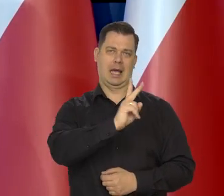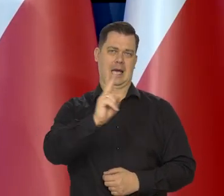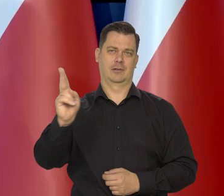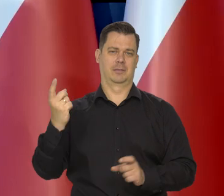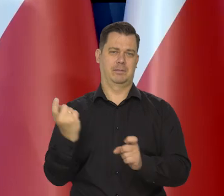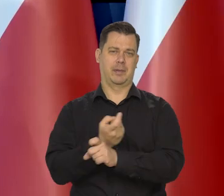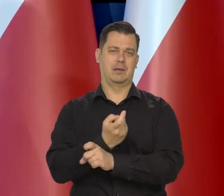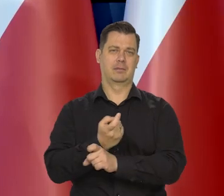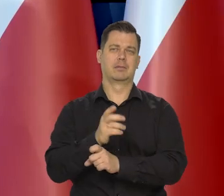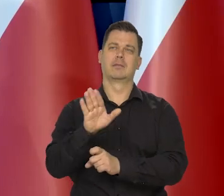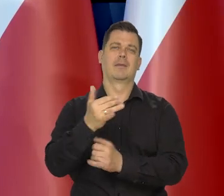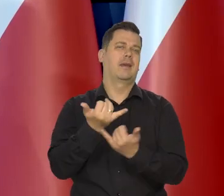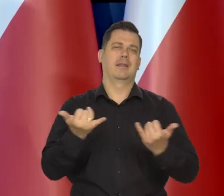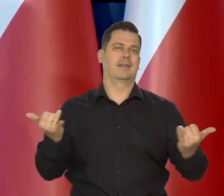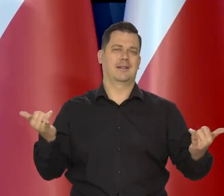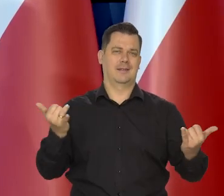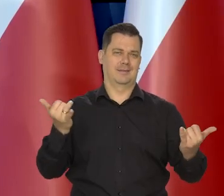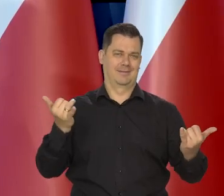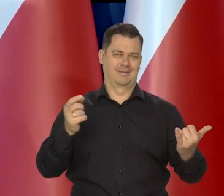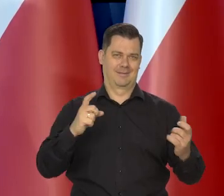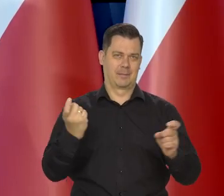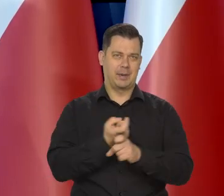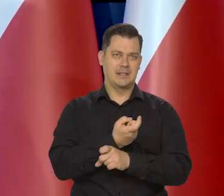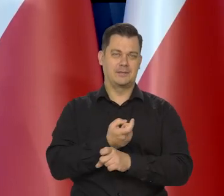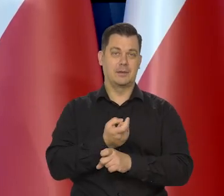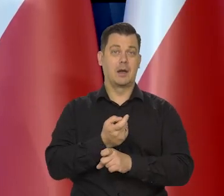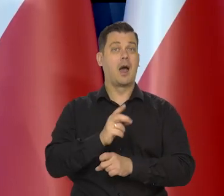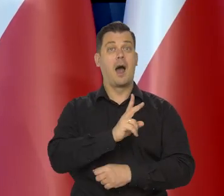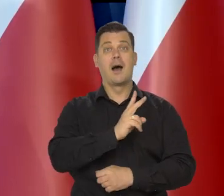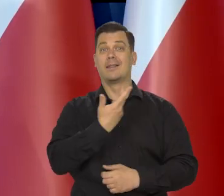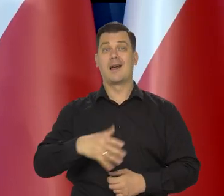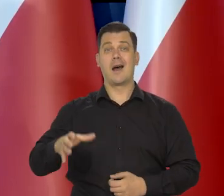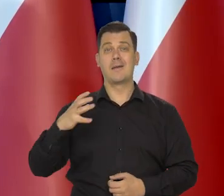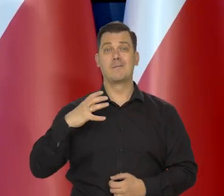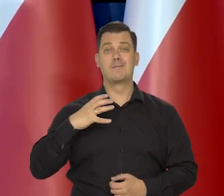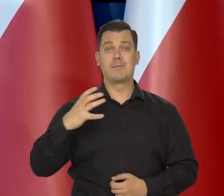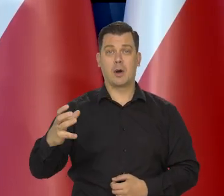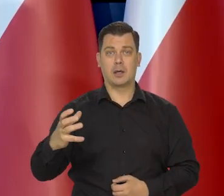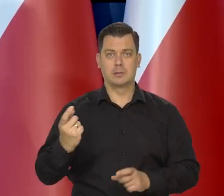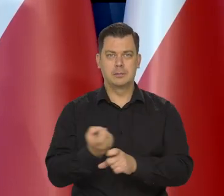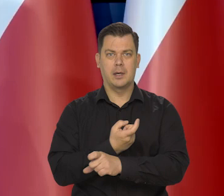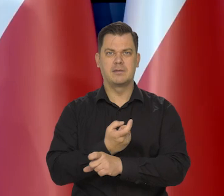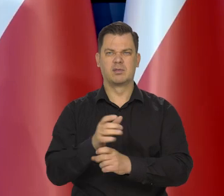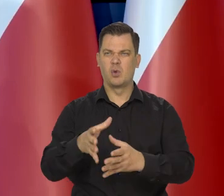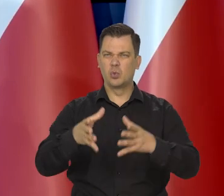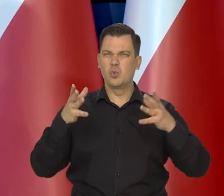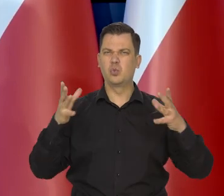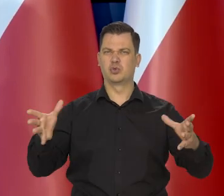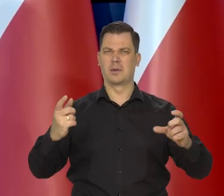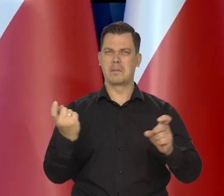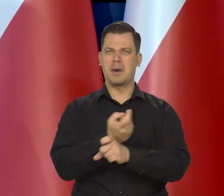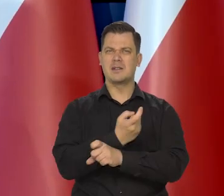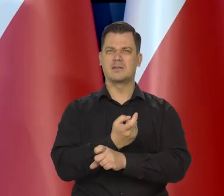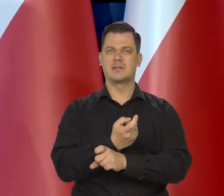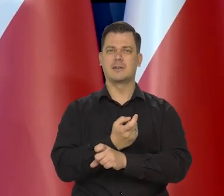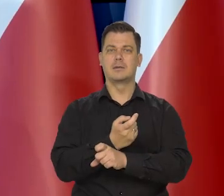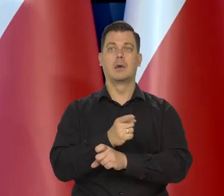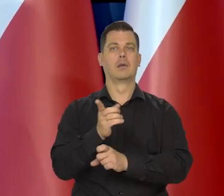Każdy kraj ma trochę inną perspektywę, ale generalnie te kraje najbogatsze. Te największe banki centralne świata